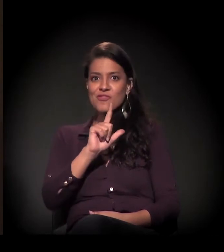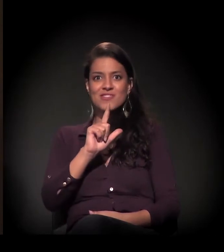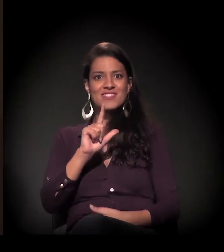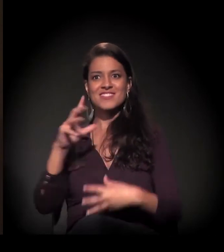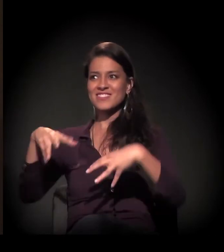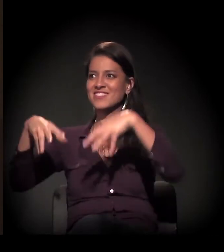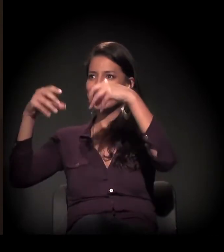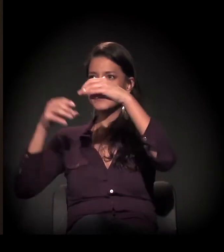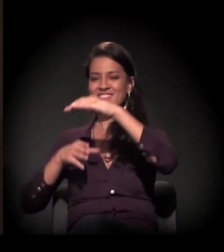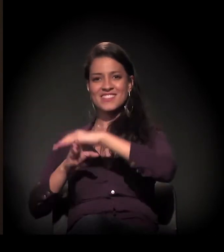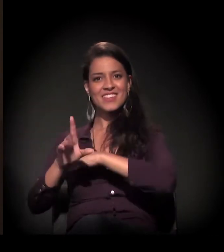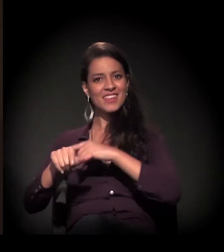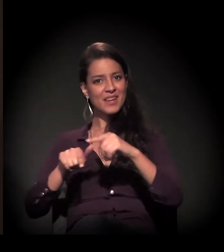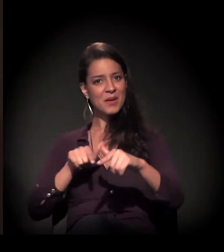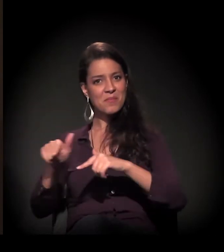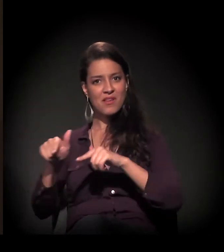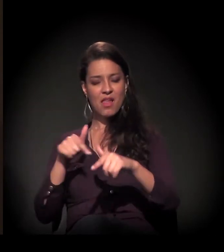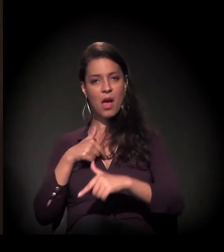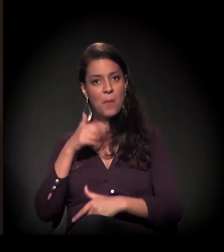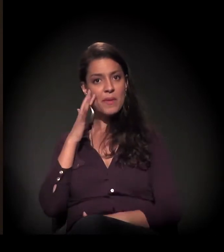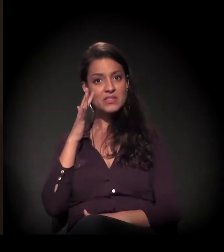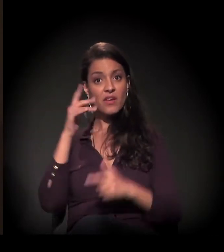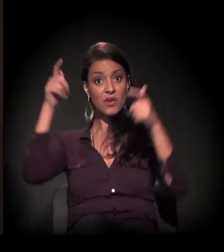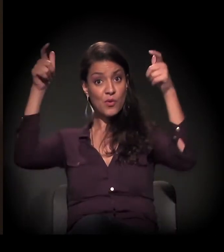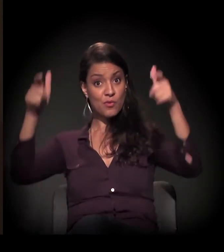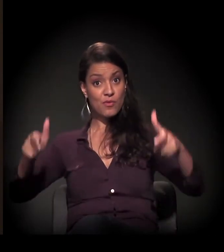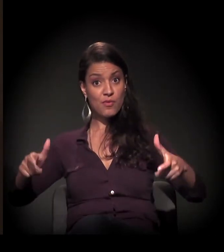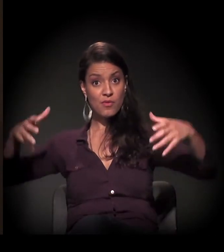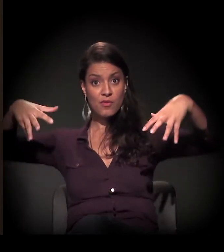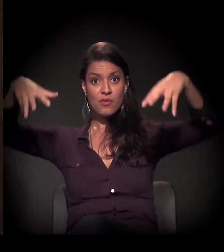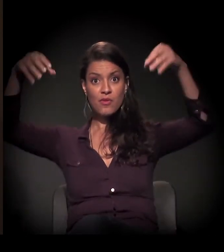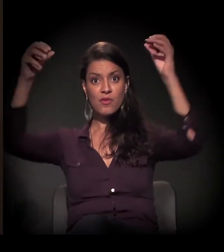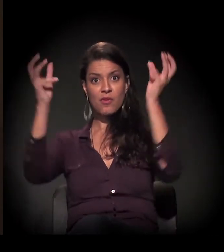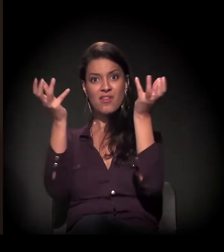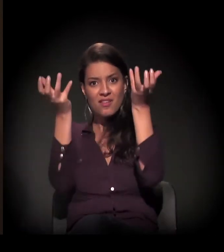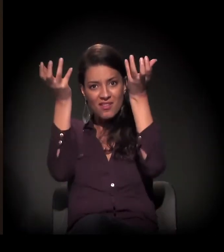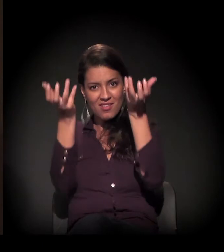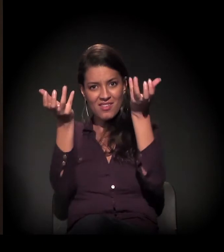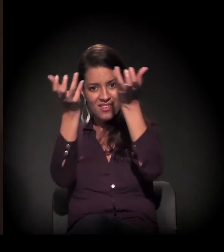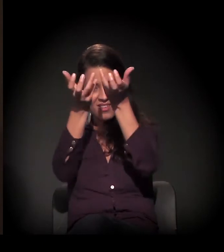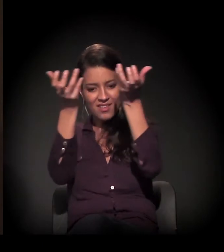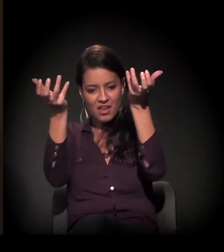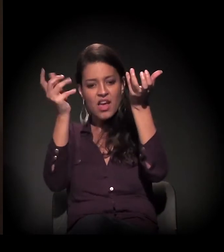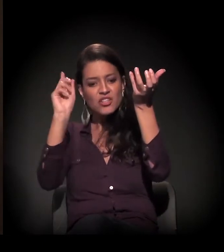E aí eu pensava que o castelinho, por si, já ia começar uma obra de restauro e tudo,